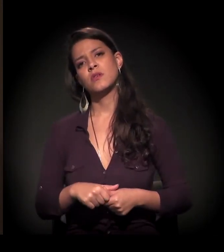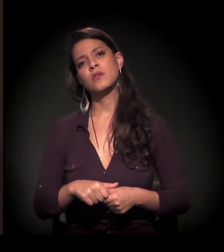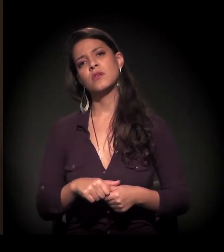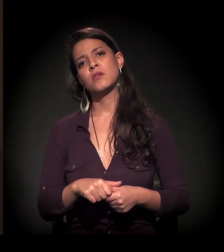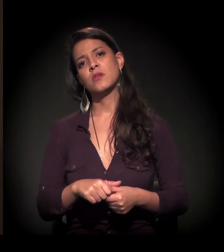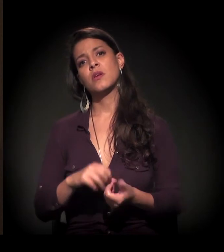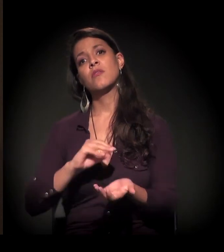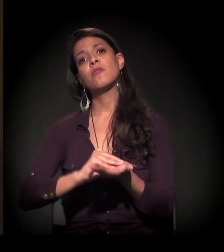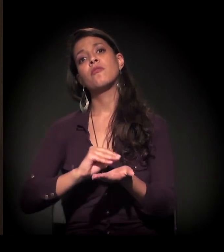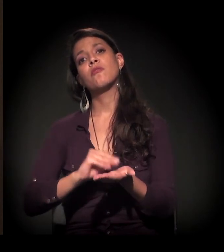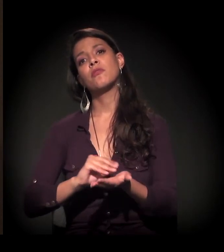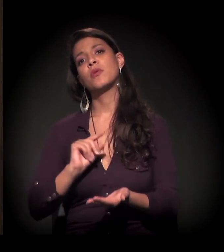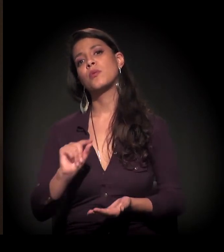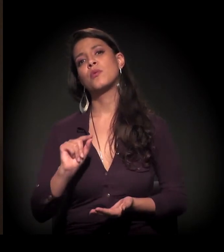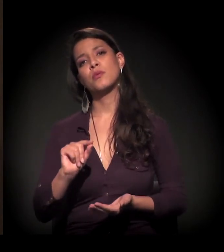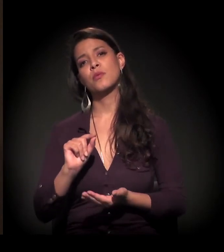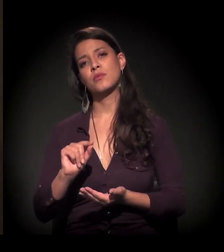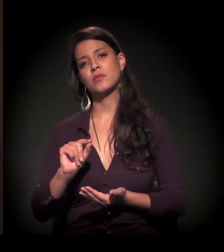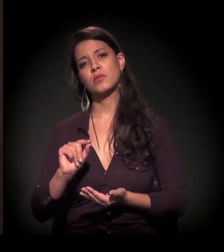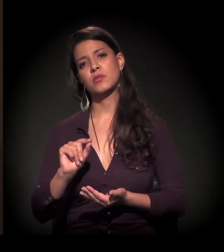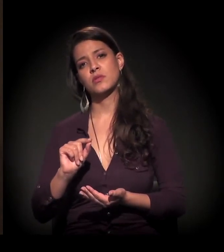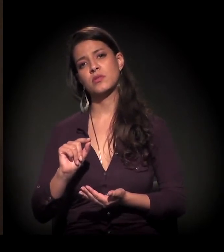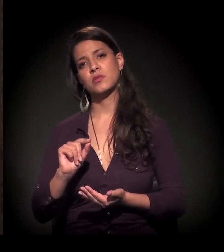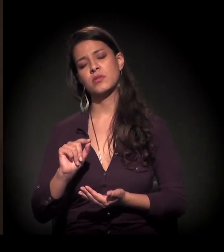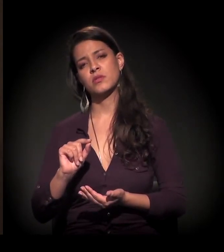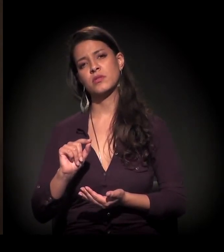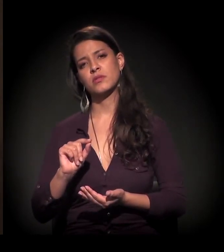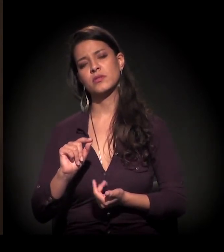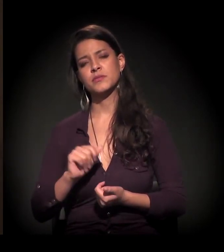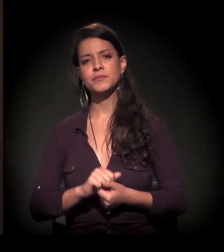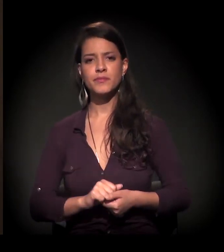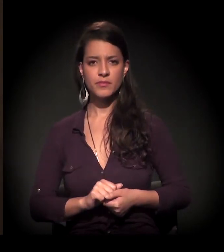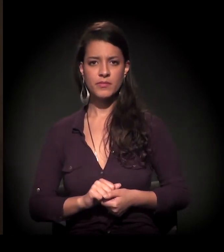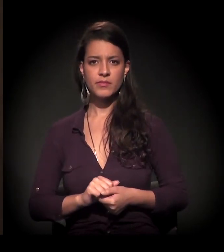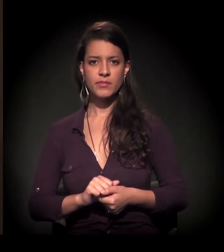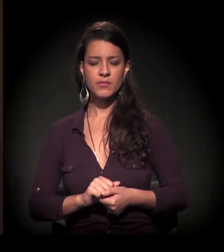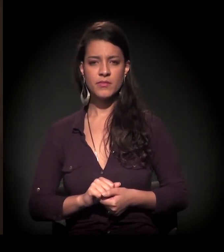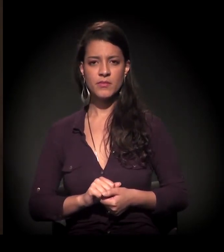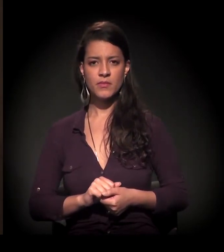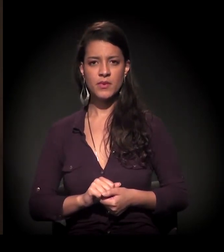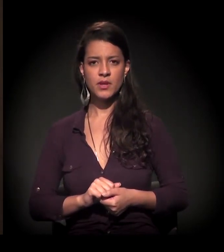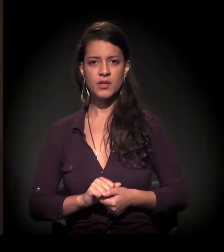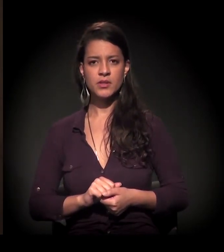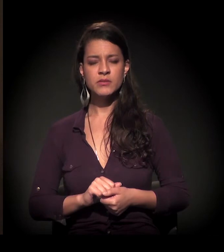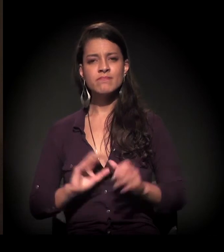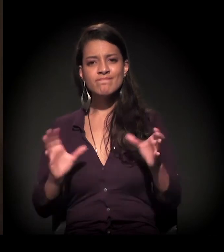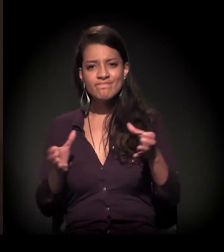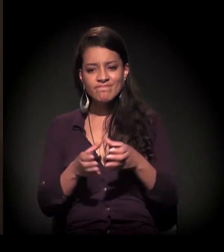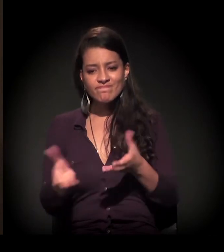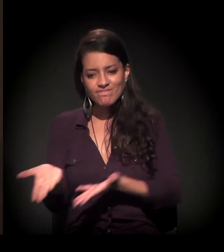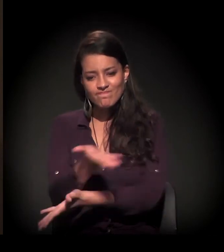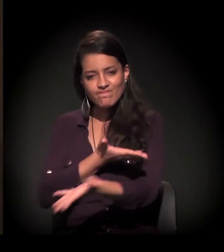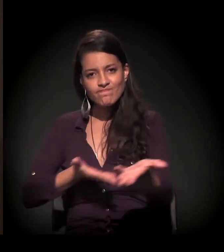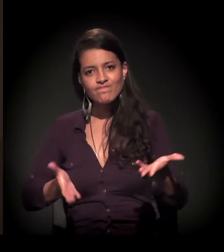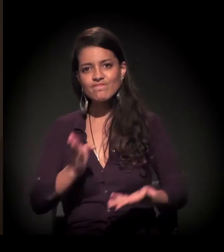uma rede de conhecimento.